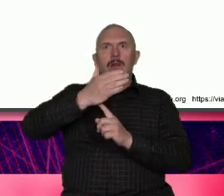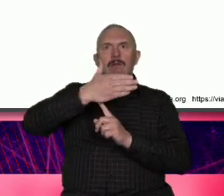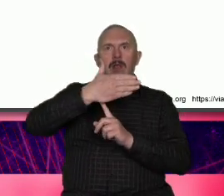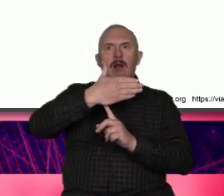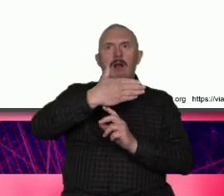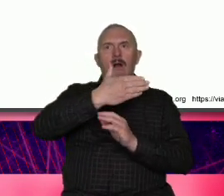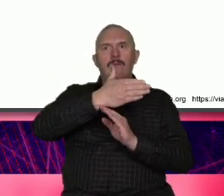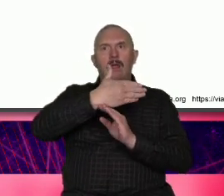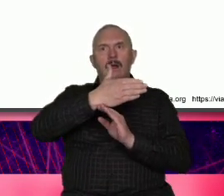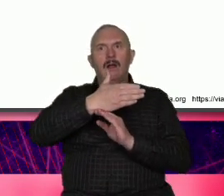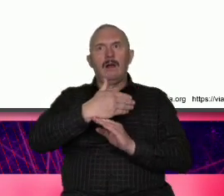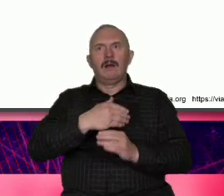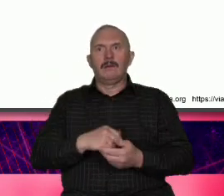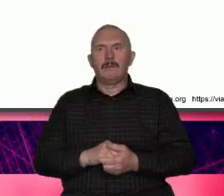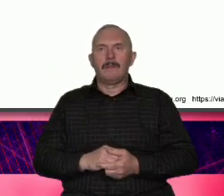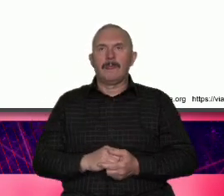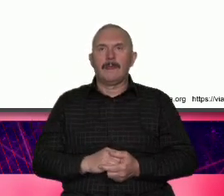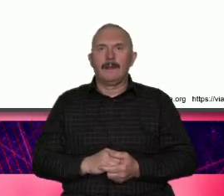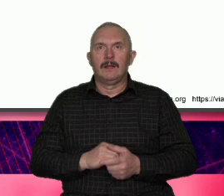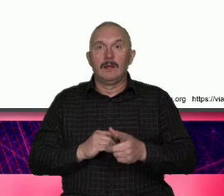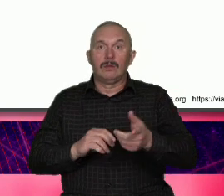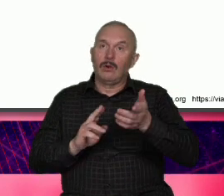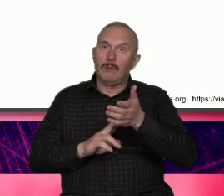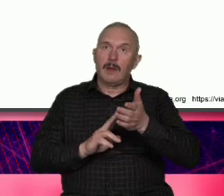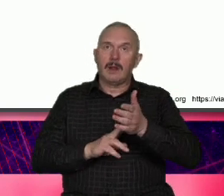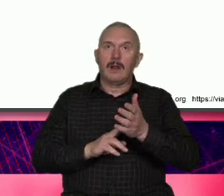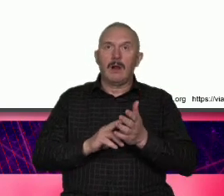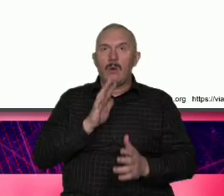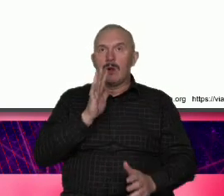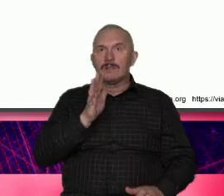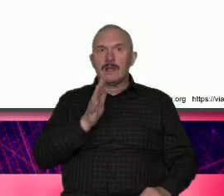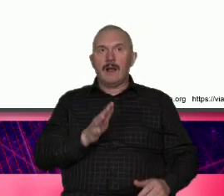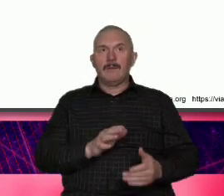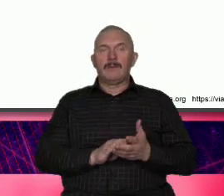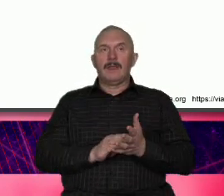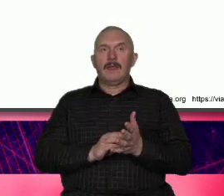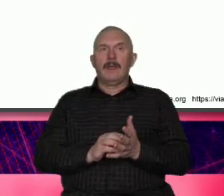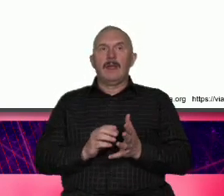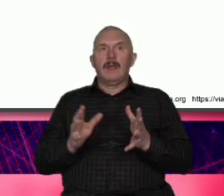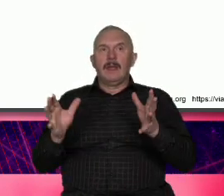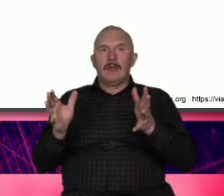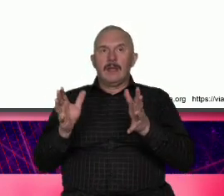fenomen ta marka USA jest skonstruowana z tego co po prawej z tego co po lewej